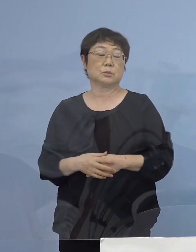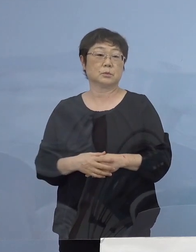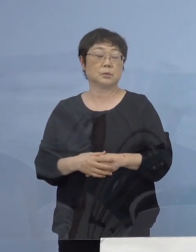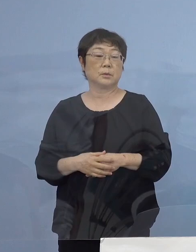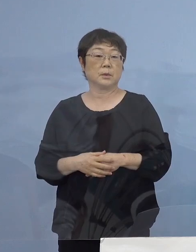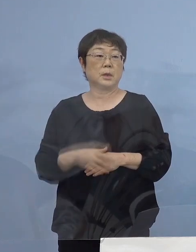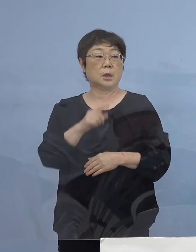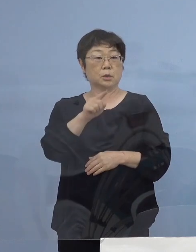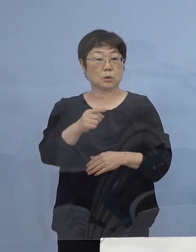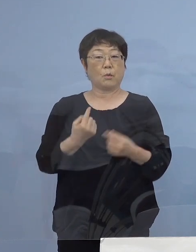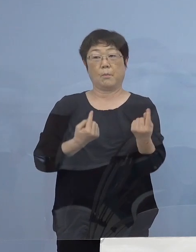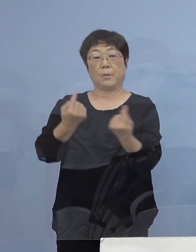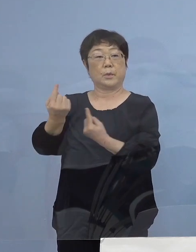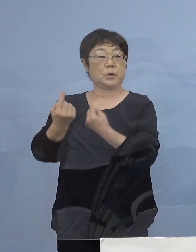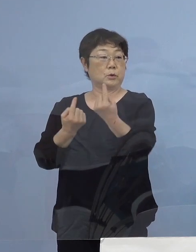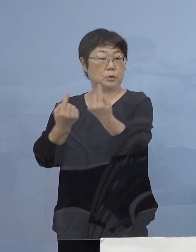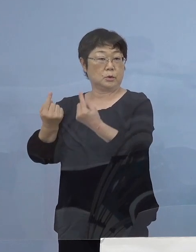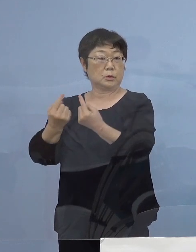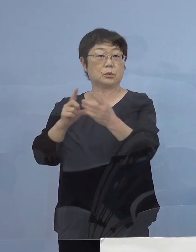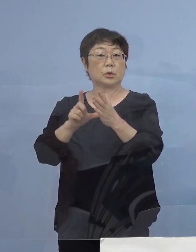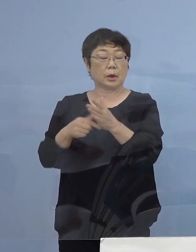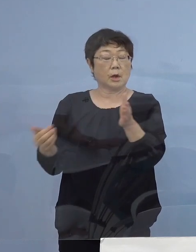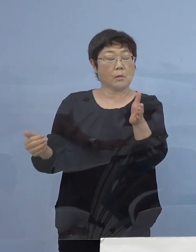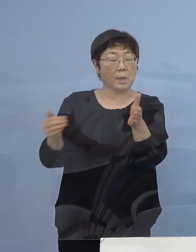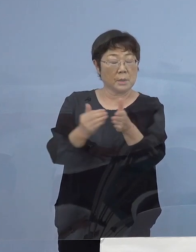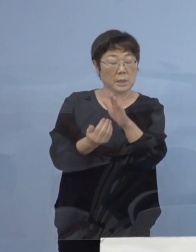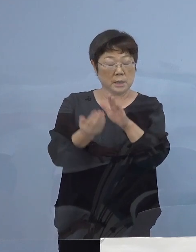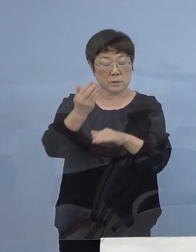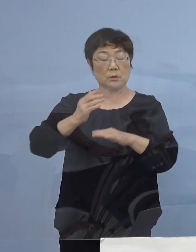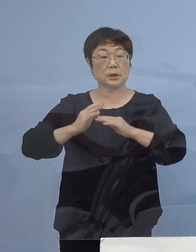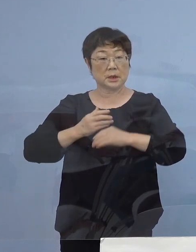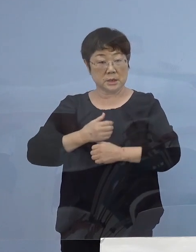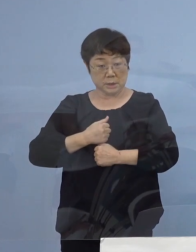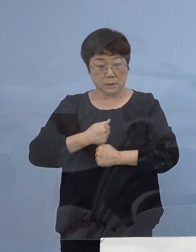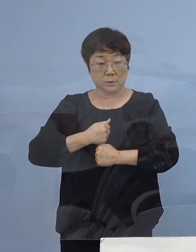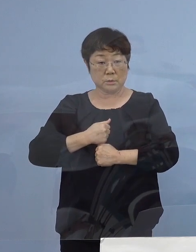そことの往来これまで以上に 慎重にも慎重に もう一つ